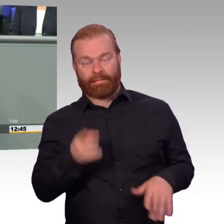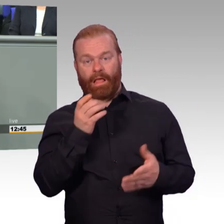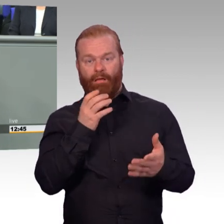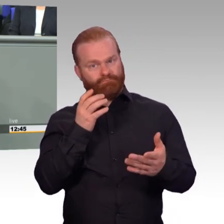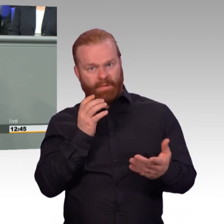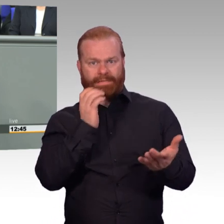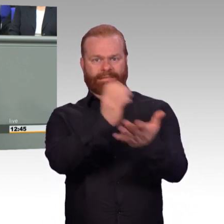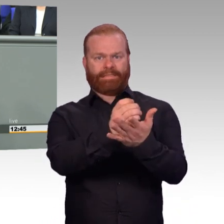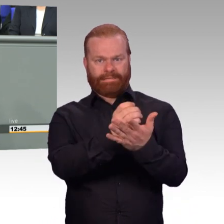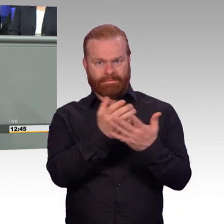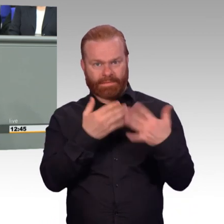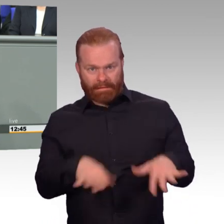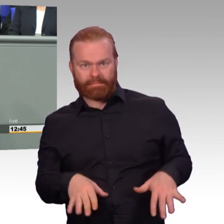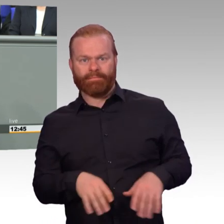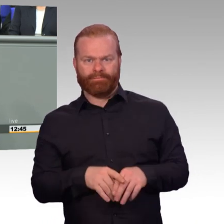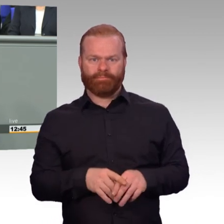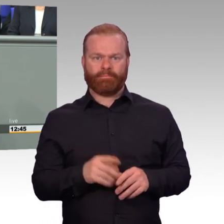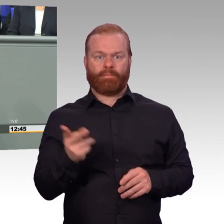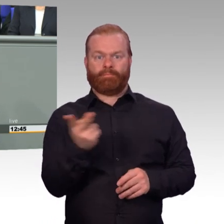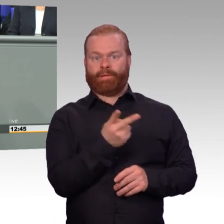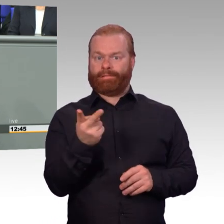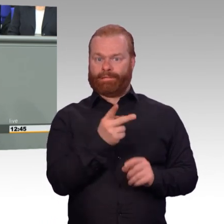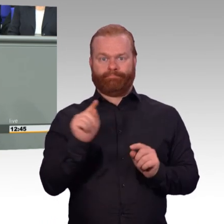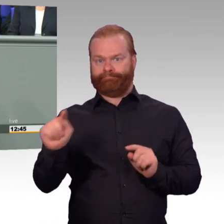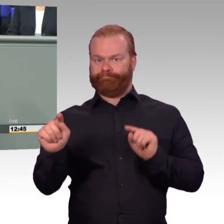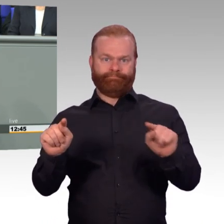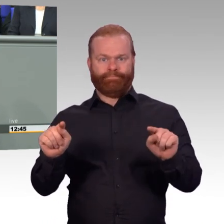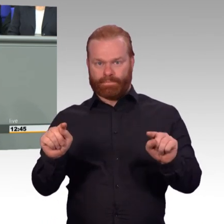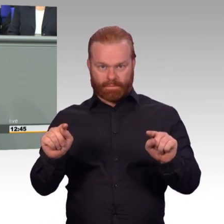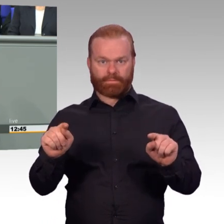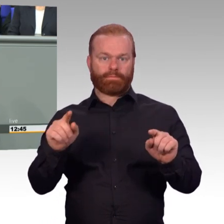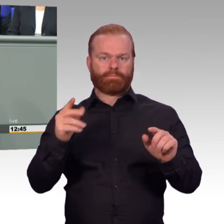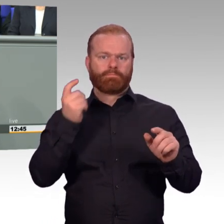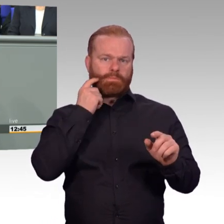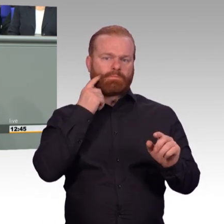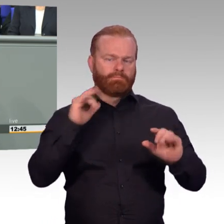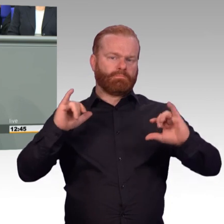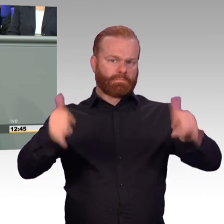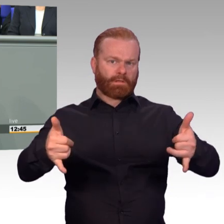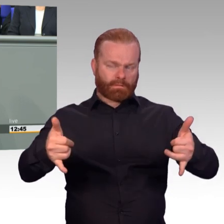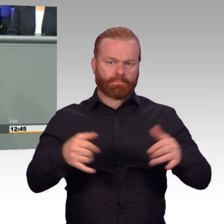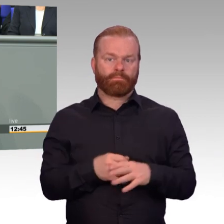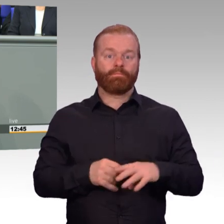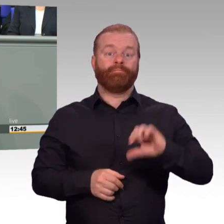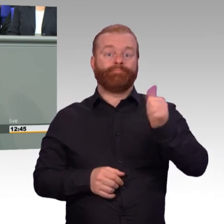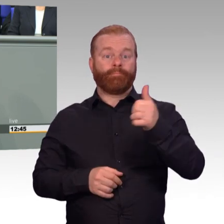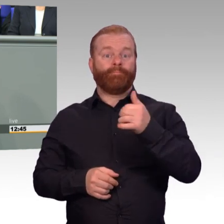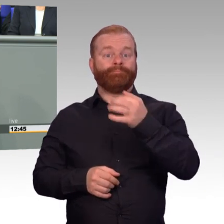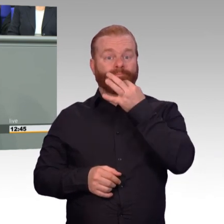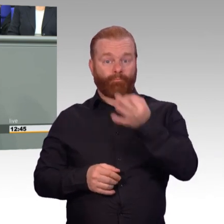Wir haben Stand Anfang dieser Woche 181.760 aktive Soldaten.